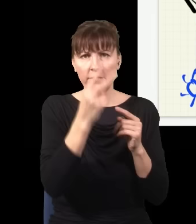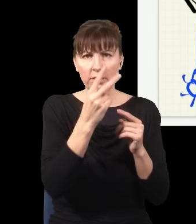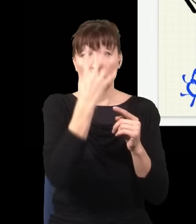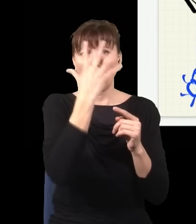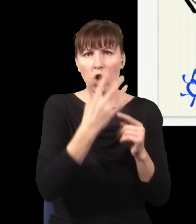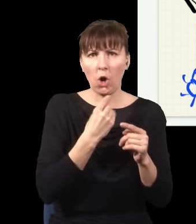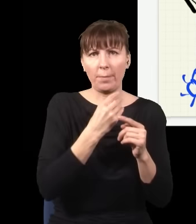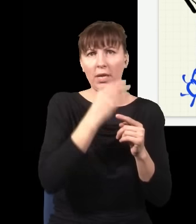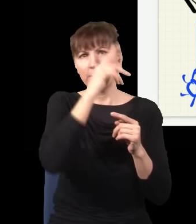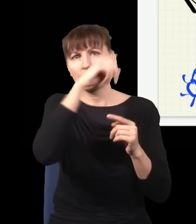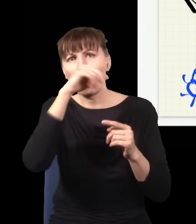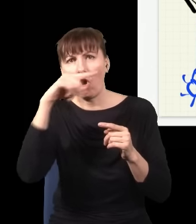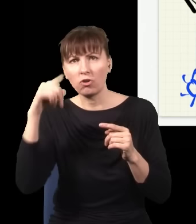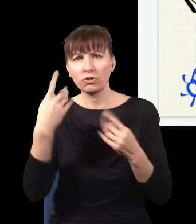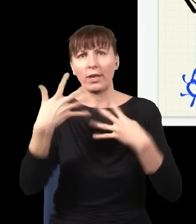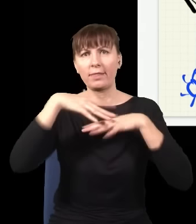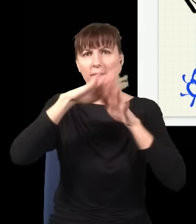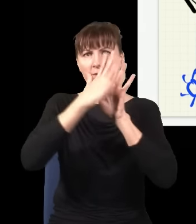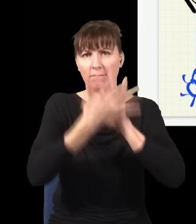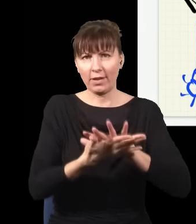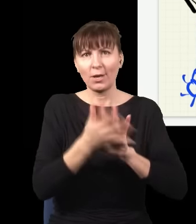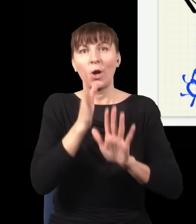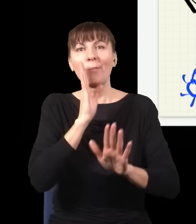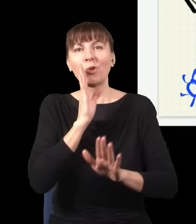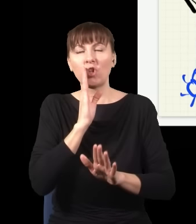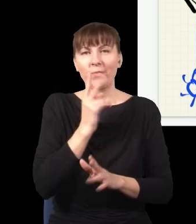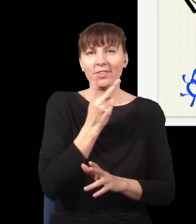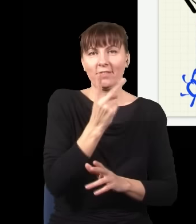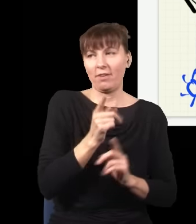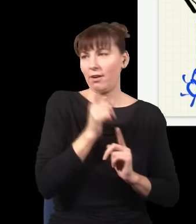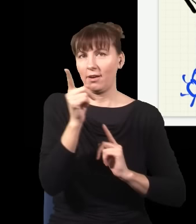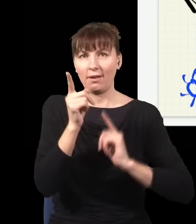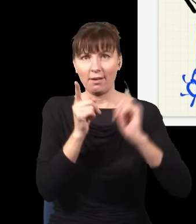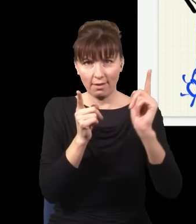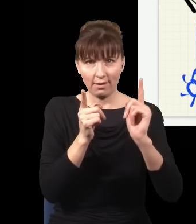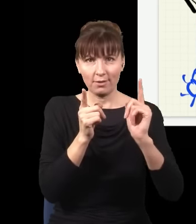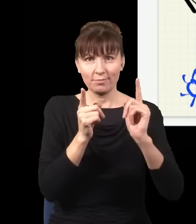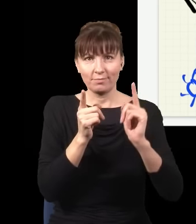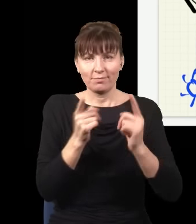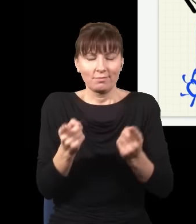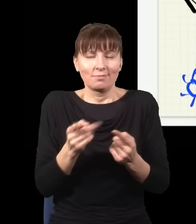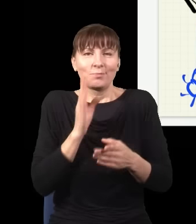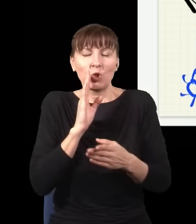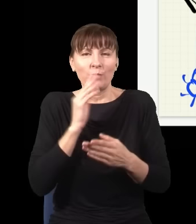jak gdyby foton znowu podążał dwiema drogami naraz, bo ja nie sprawdzam, gdzie on jest, nie mogę się tego dowiedzieć, więc on zachowuje się, jakby robił wszystko, co się da.